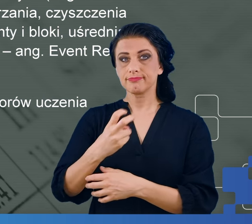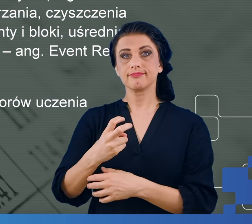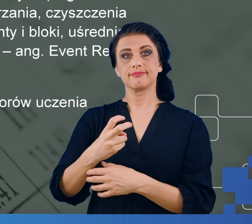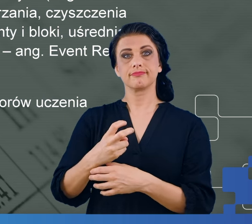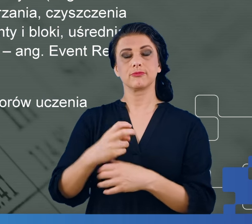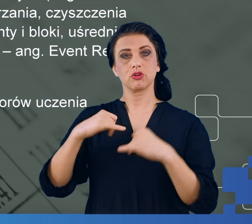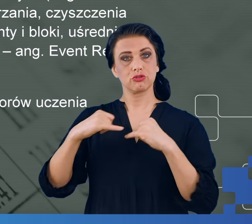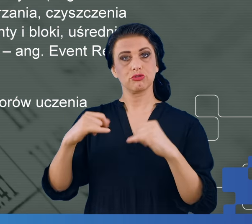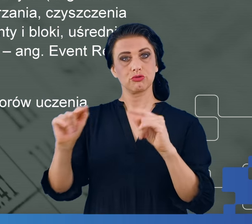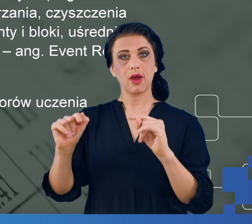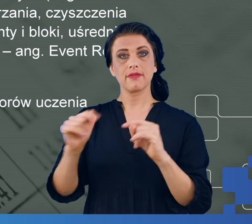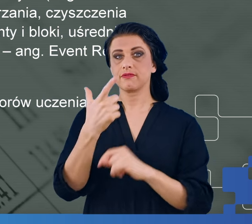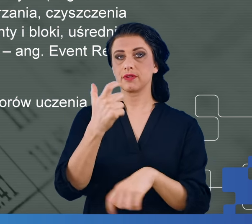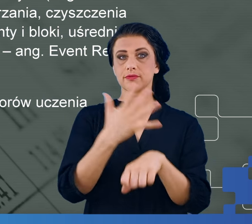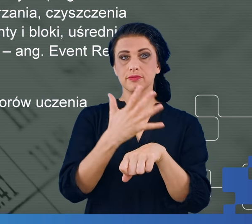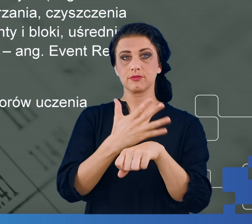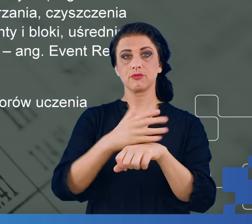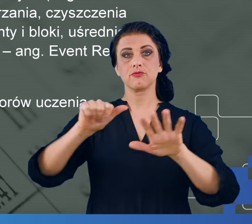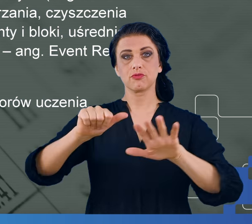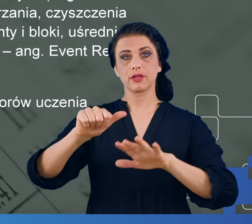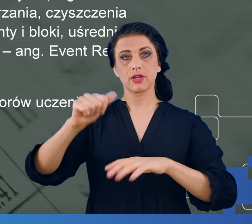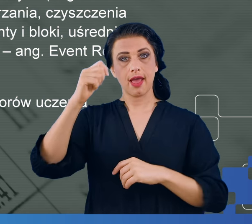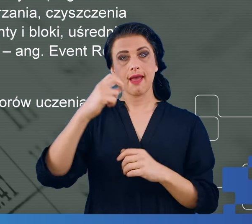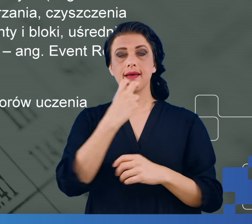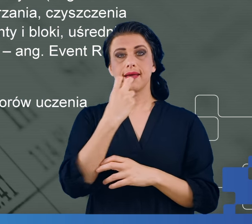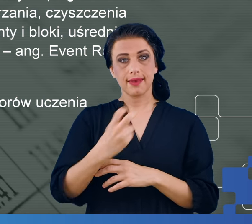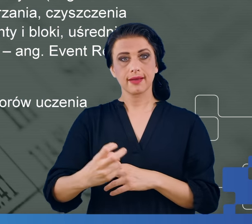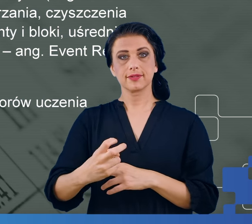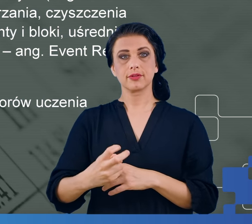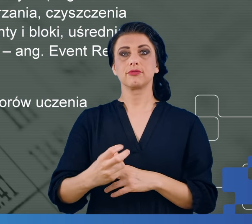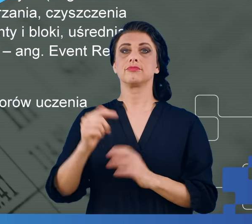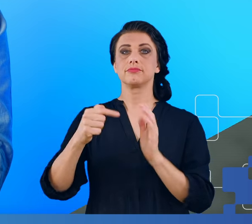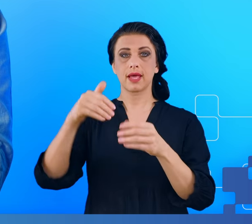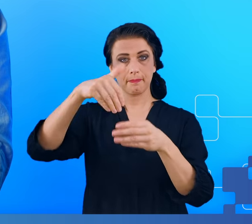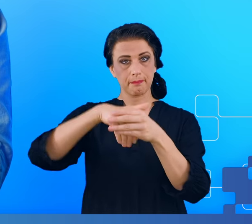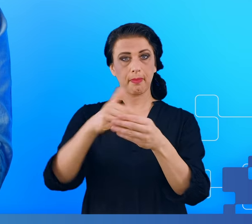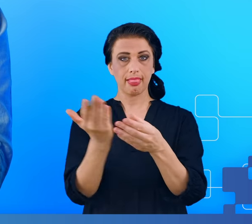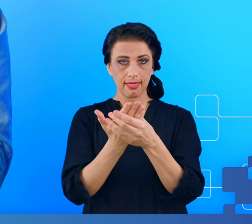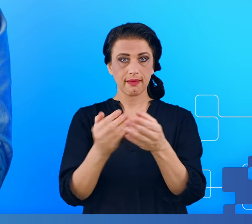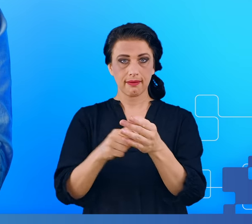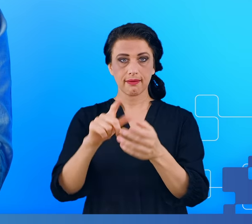z 256 elektrod i plik ten ma około 1,5 GB, jeśli chodzi o rozmiar.